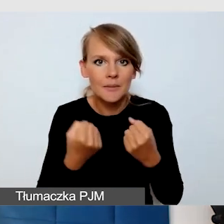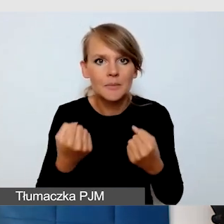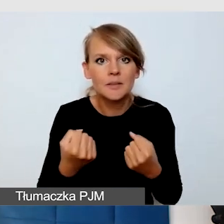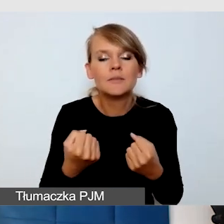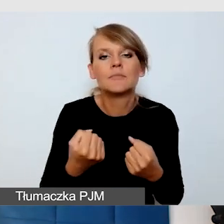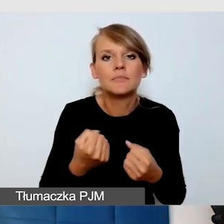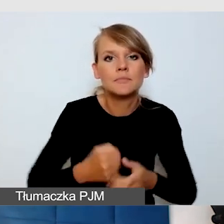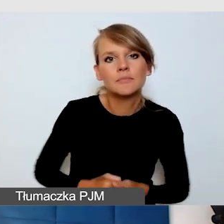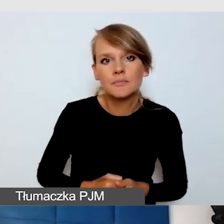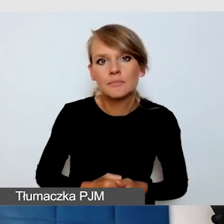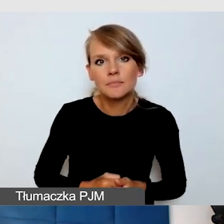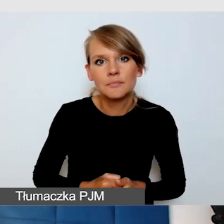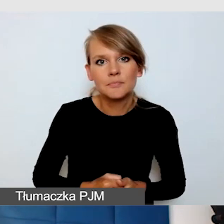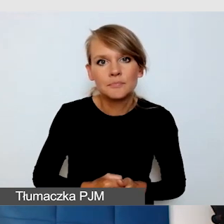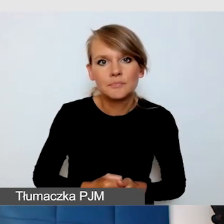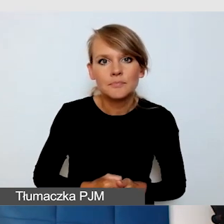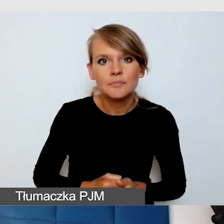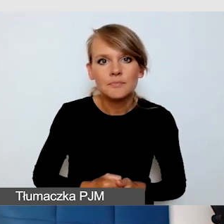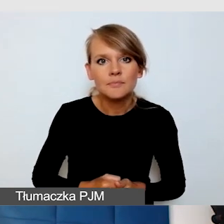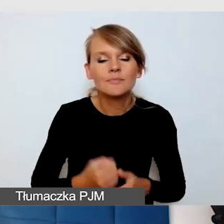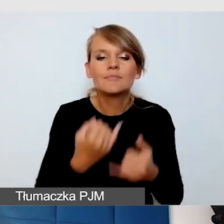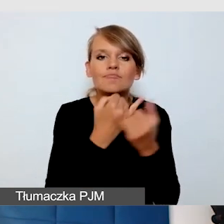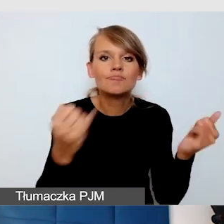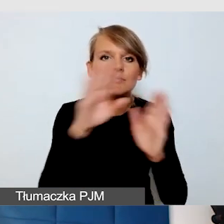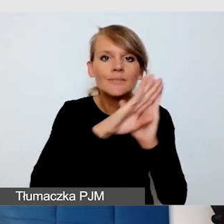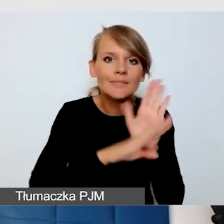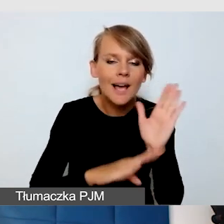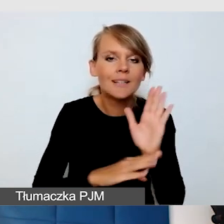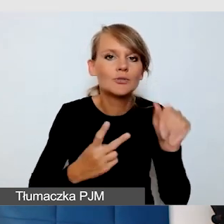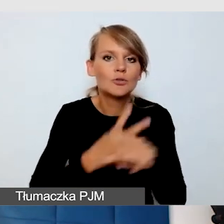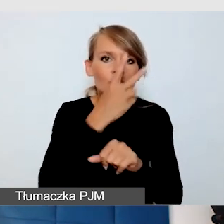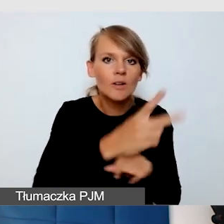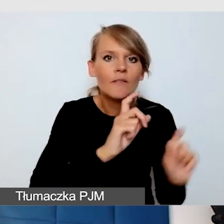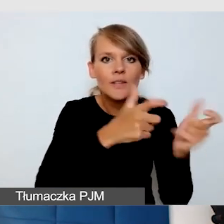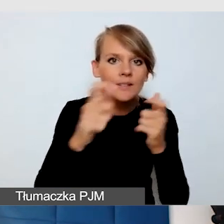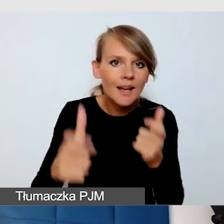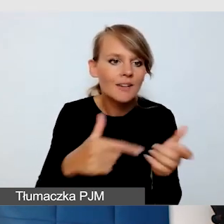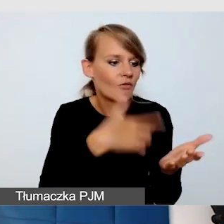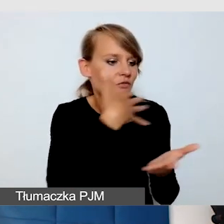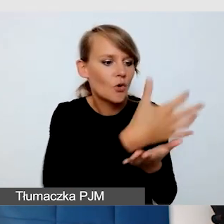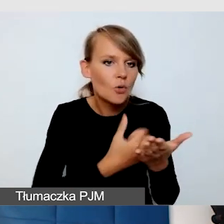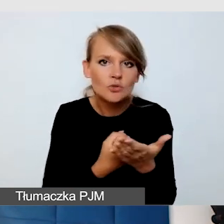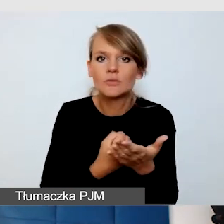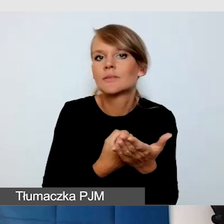z tymi różnymi zasadami dostępności wydarzeń na różne wydarzenia, które się dzieją na wydziałach.